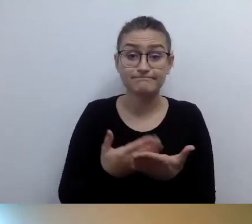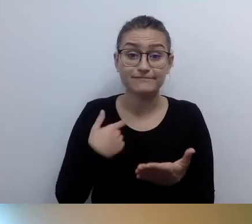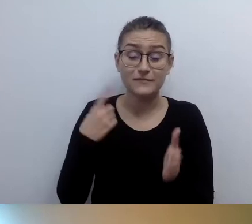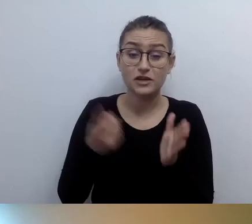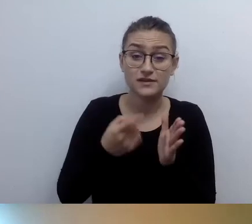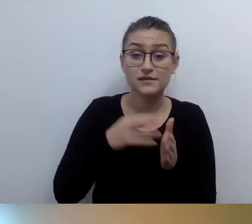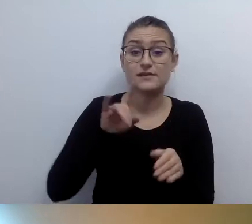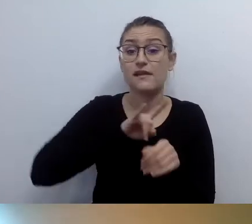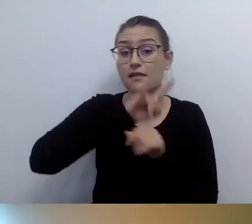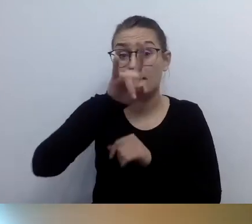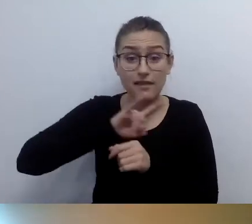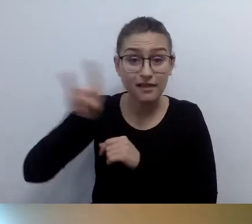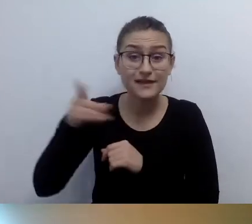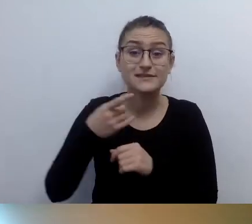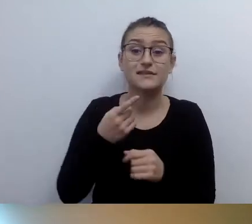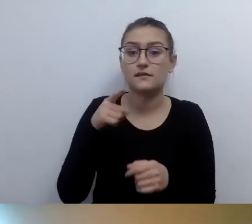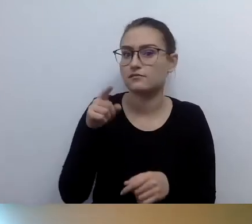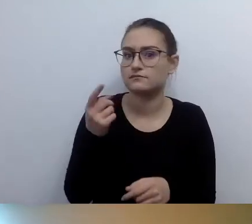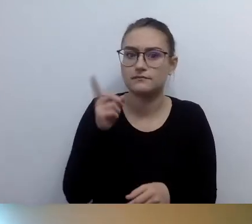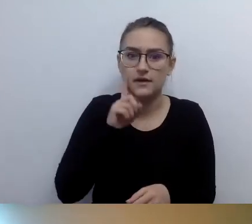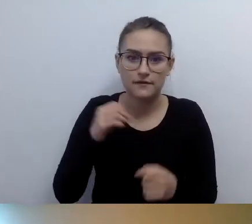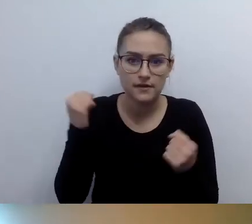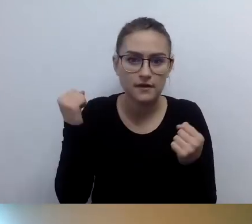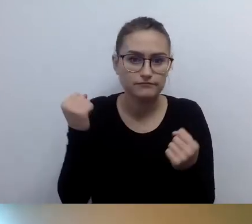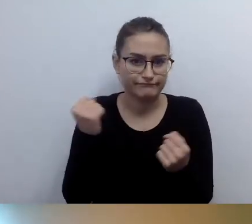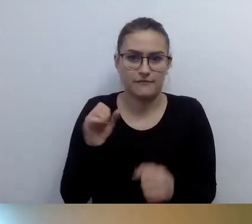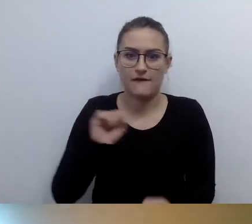lotniska zaczęły się udostępniać wcześniej, zanim zaczęliśmy mówić o tym -